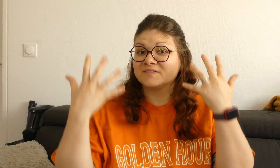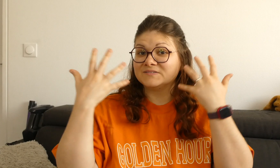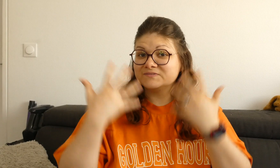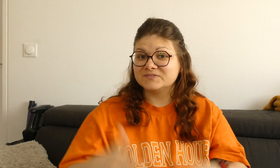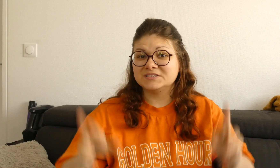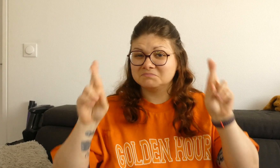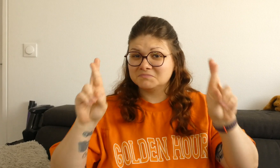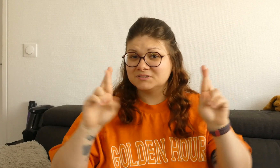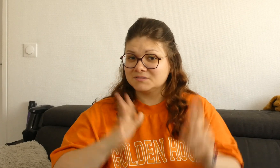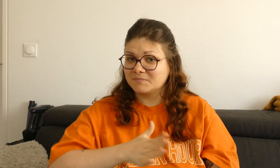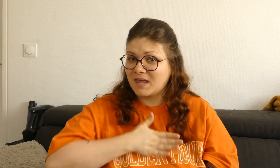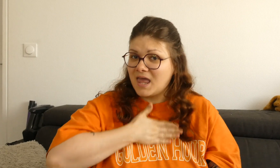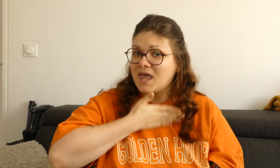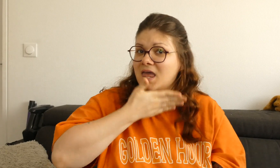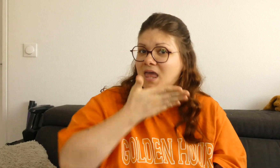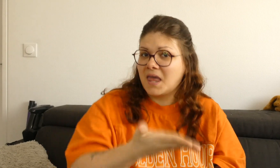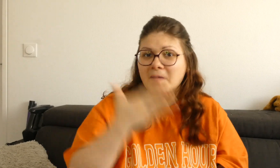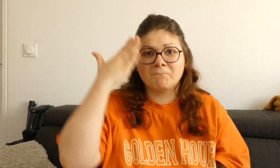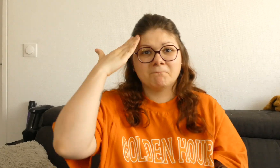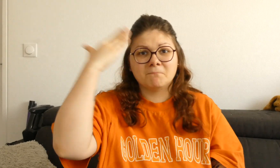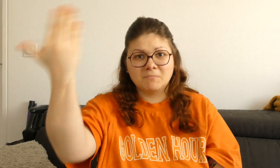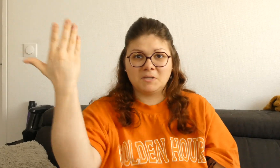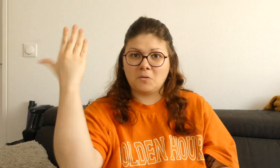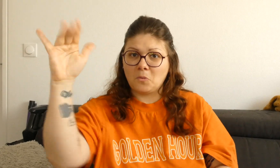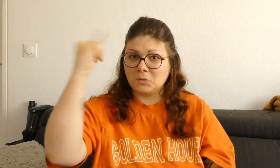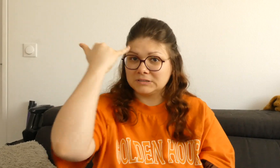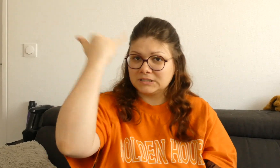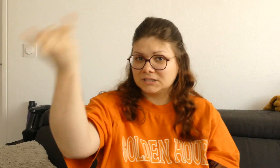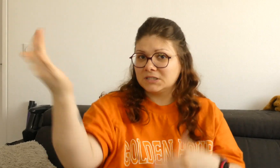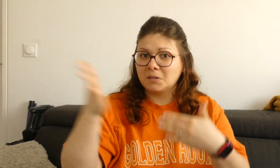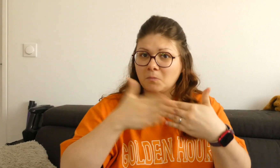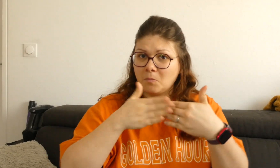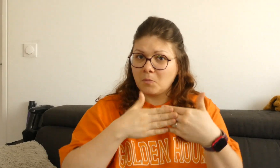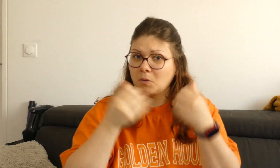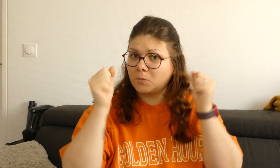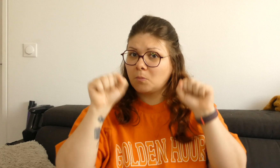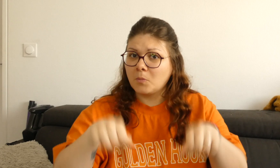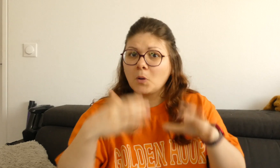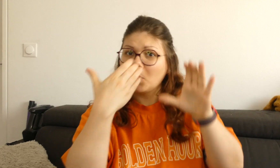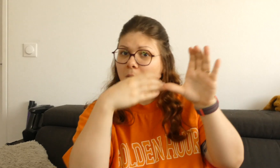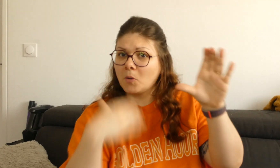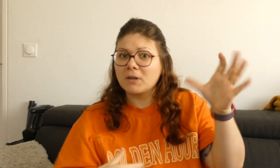C'est fini ! J'espère que vous avez aimé, si vous avez d'autres idées vous pouvez